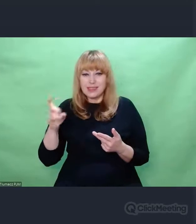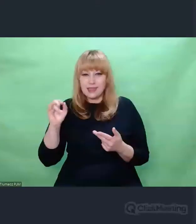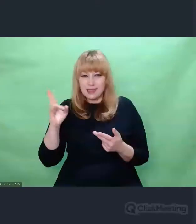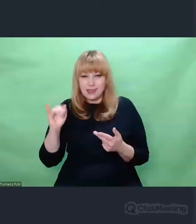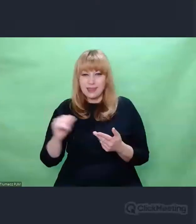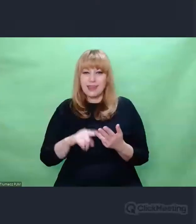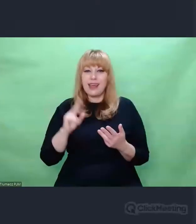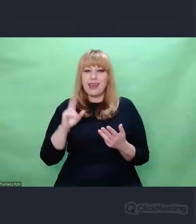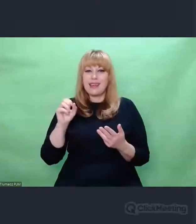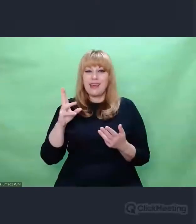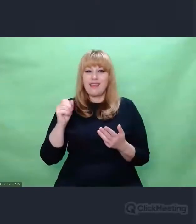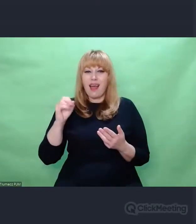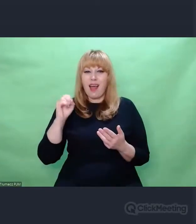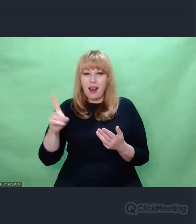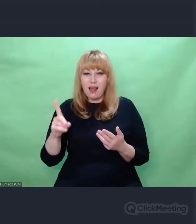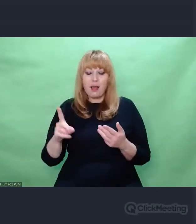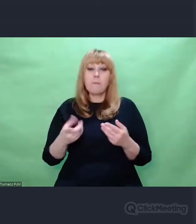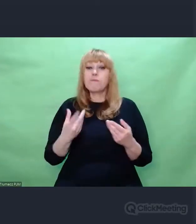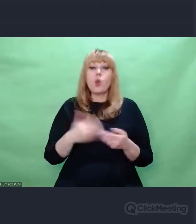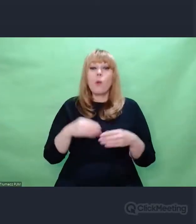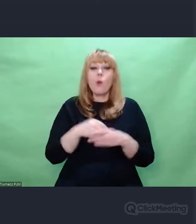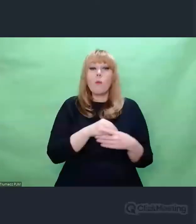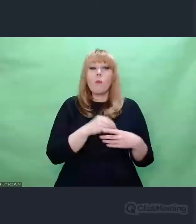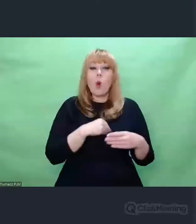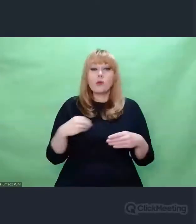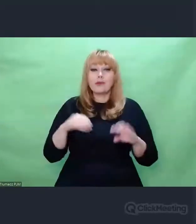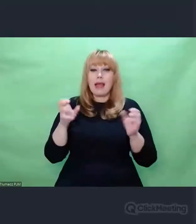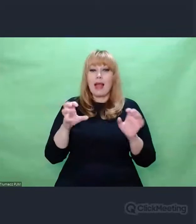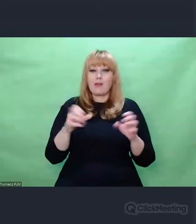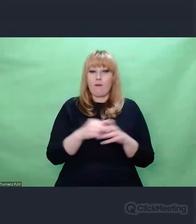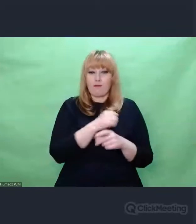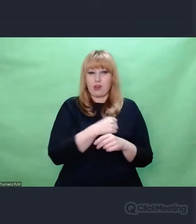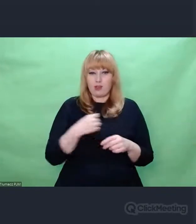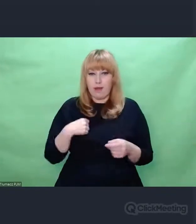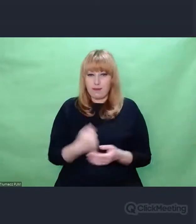ze Studiem Eksperymentalnym Polskiego Radia w Warszawie.